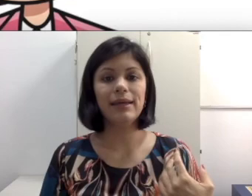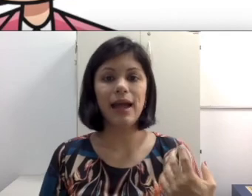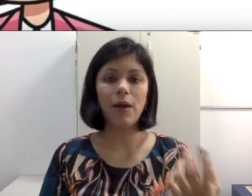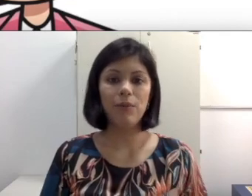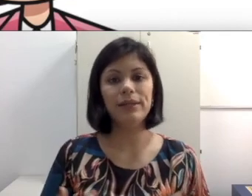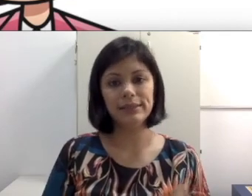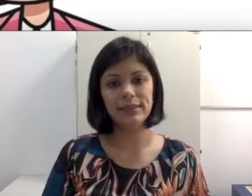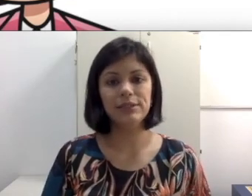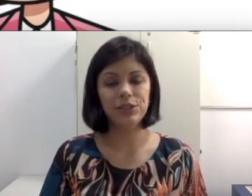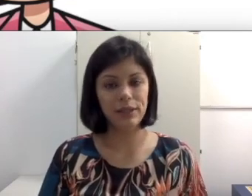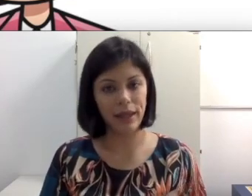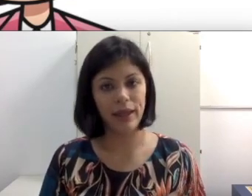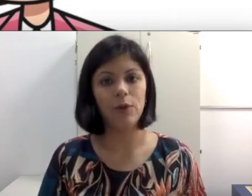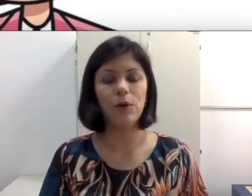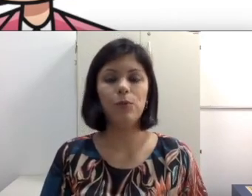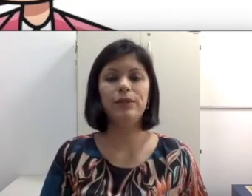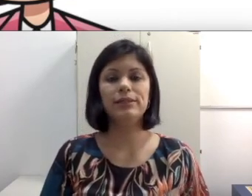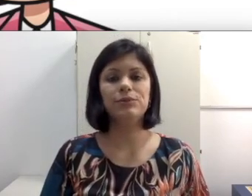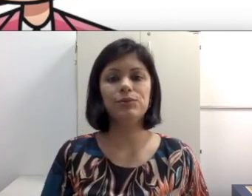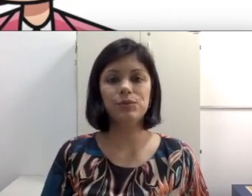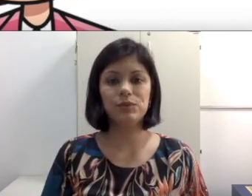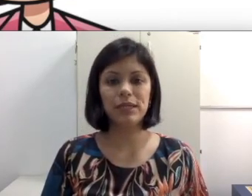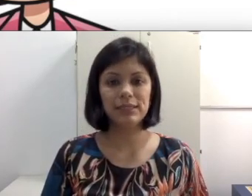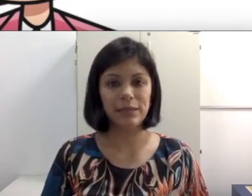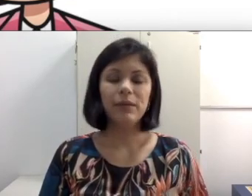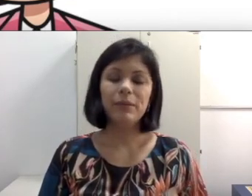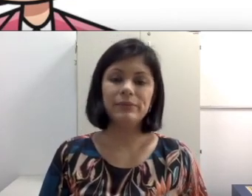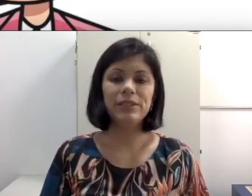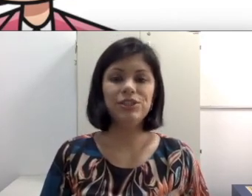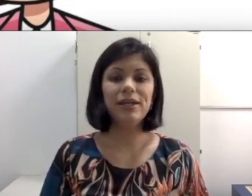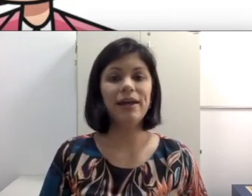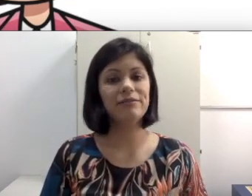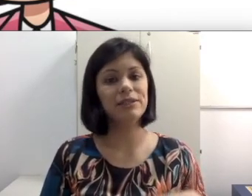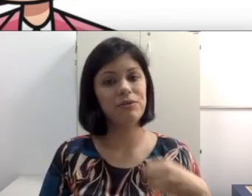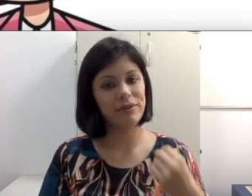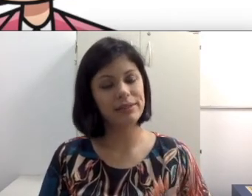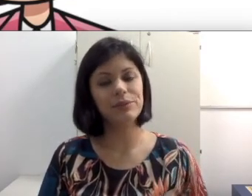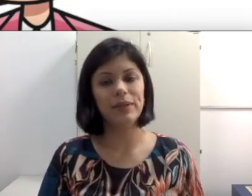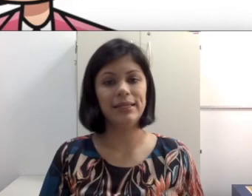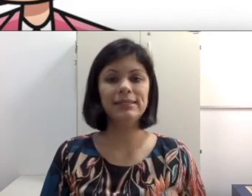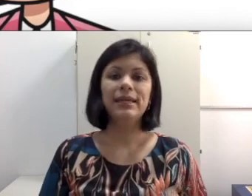a complexidade que é uma comunicação oralizado. A minha dica é que você converse com eles